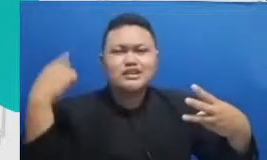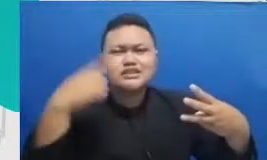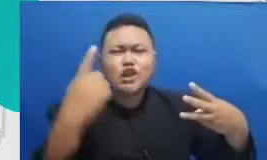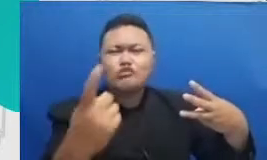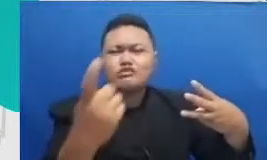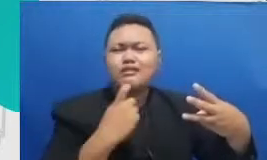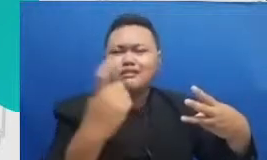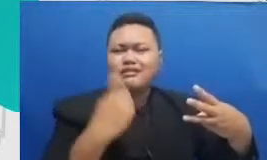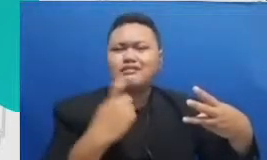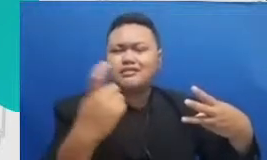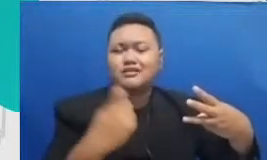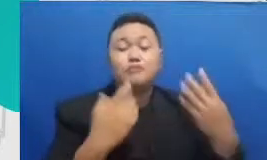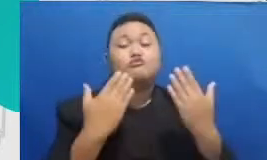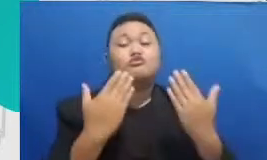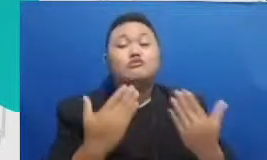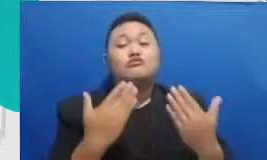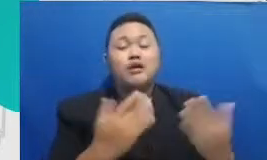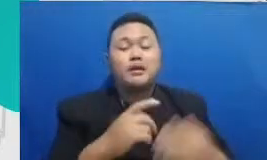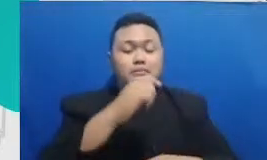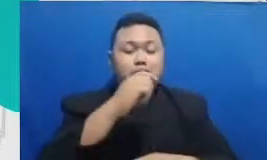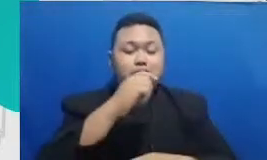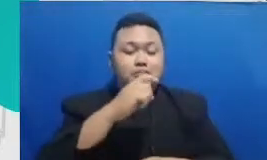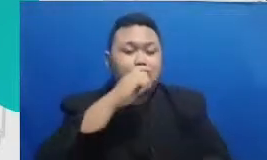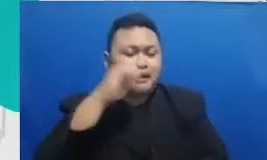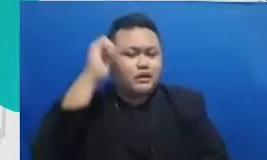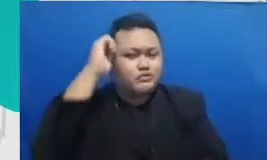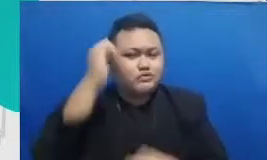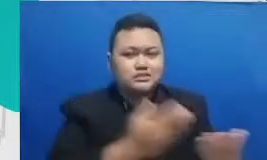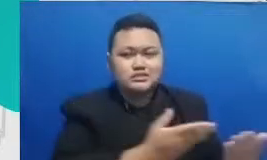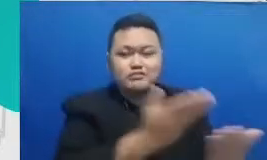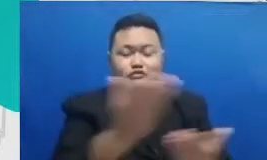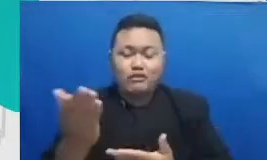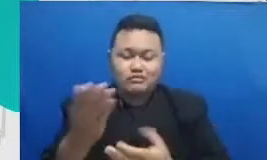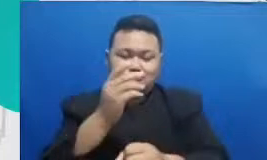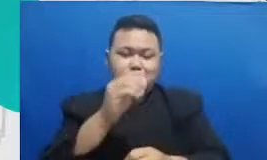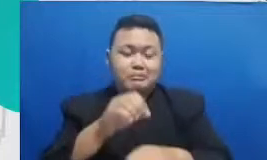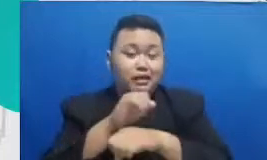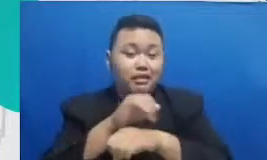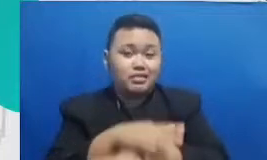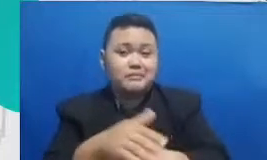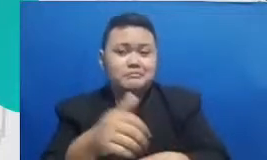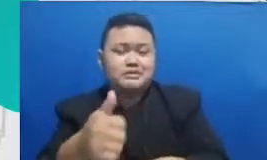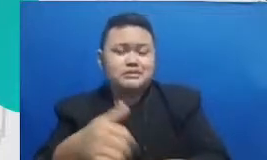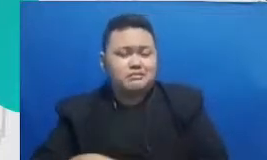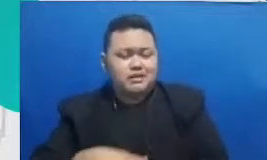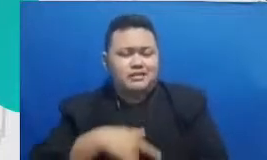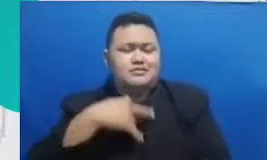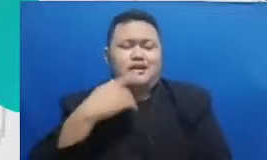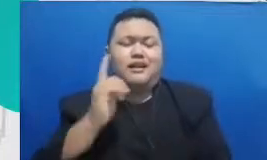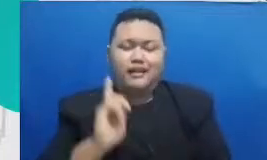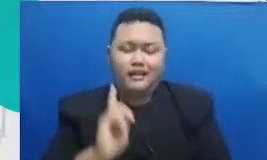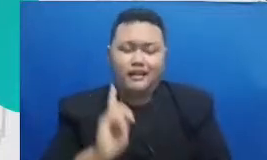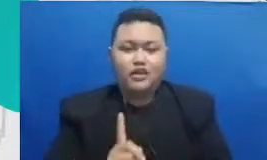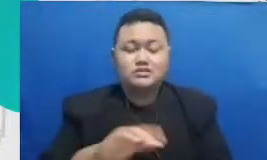praktis bisa merasakan bahwa semua yang Bapak dan Ibu tanyakan ini dilalui juga oleh rekan-rekan